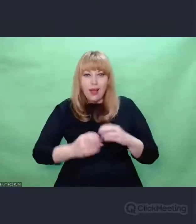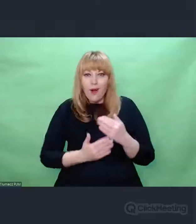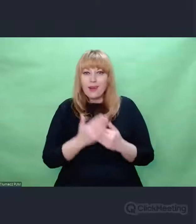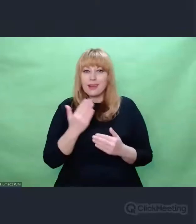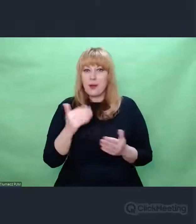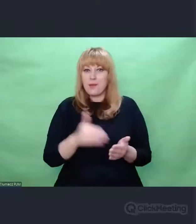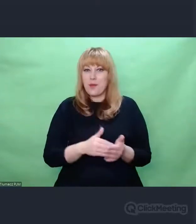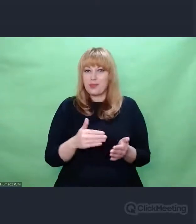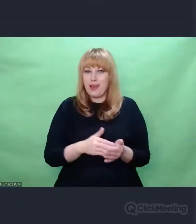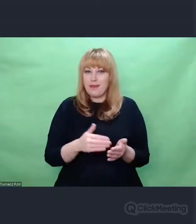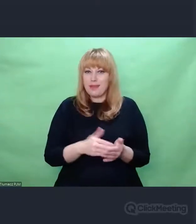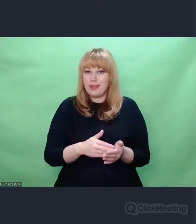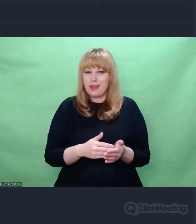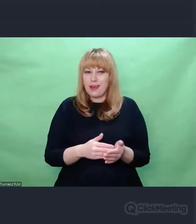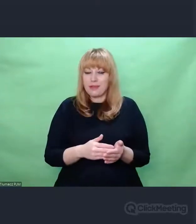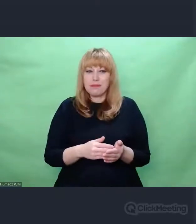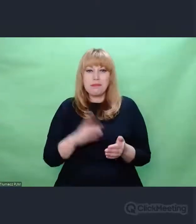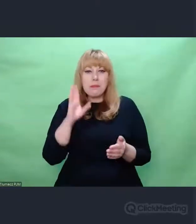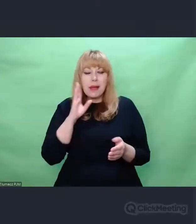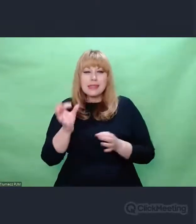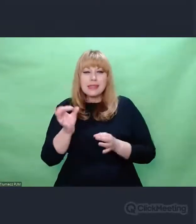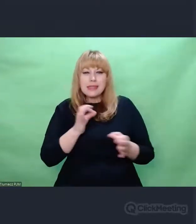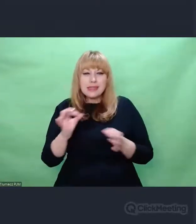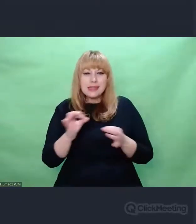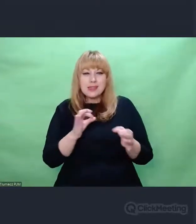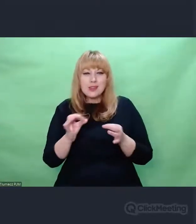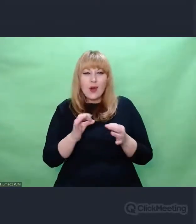na pewno archeologicznym zacięciem.